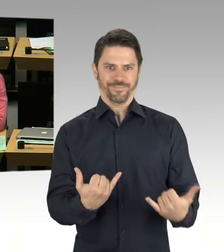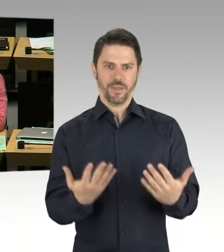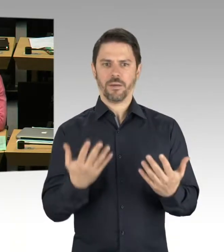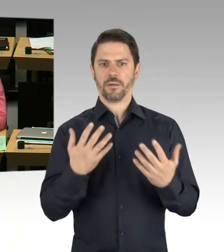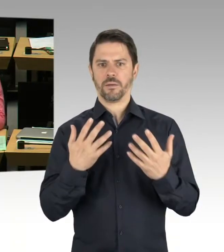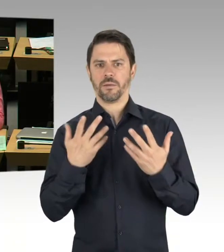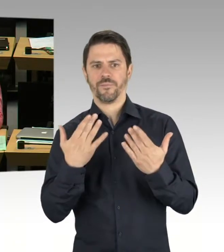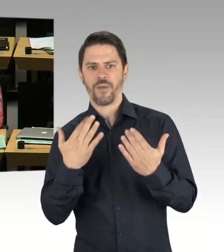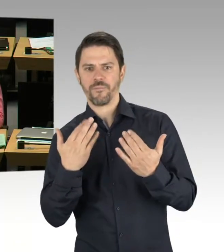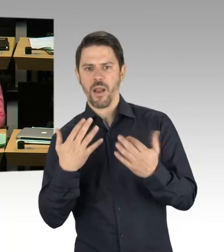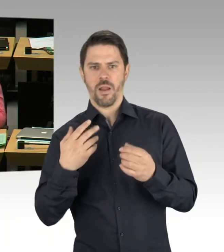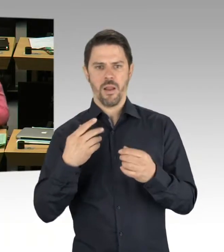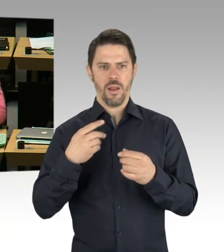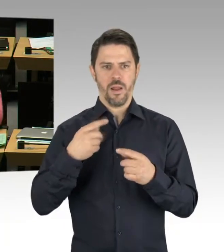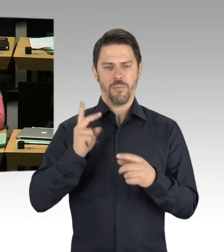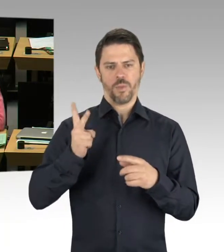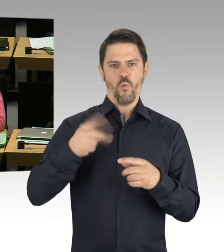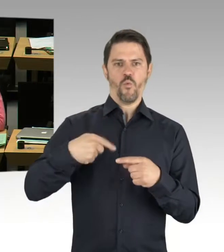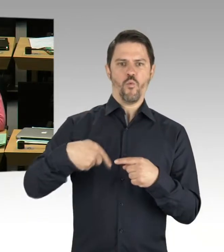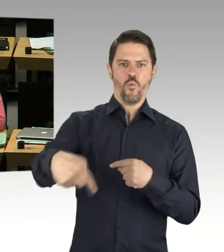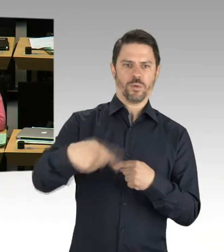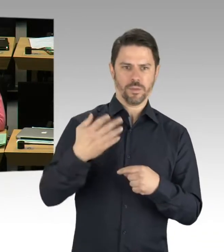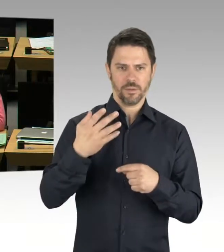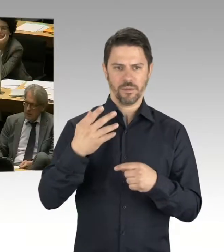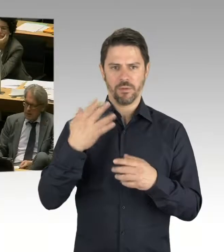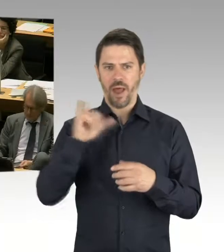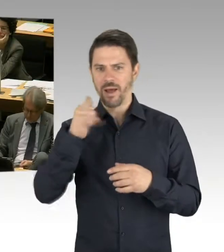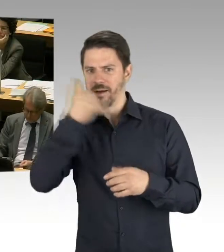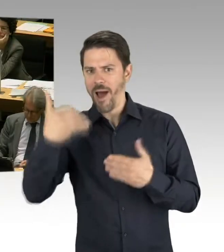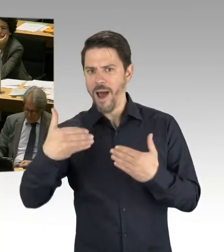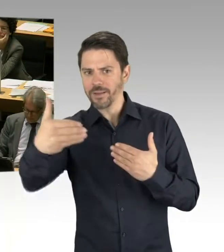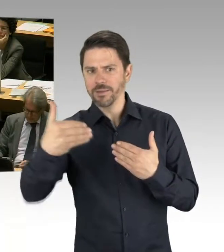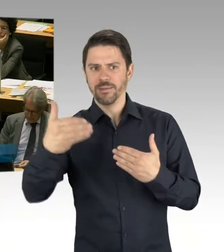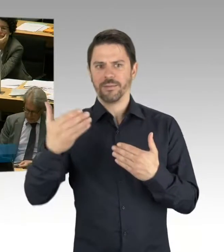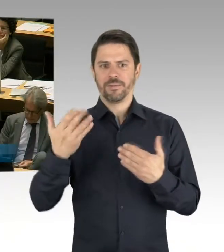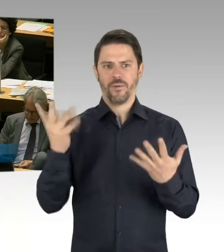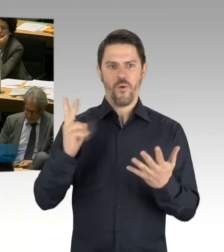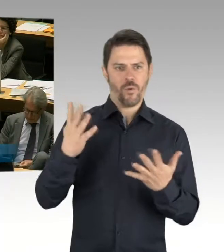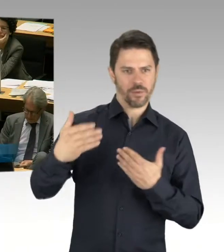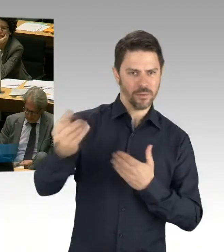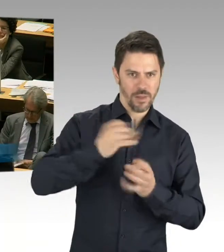(Präsidium) Frau Senatorin. Bitte. (Rednerwechsel) Sehr geehrte Präsidentin, sehr geehrte Frau Remlinger, ich hatte ja in meinem Eingangsstatement gesagt,